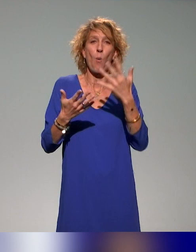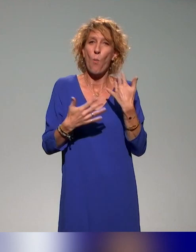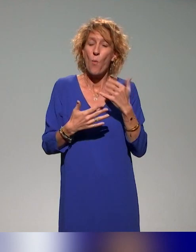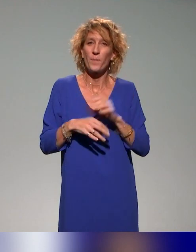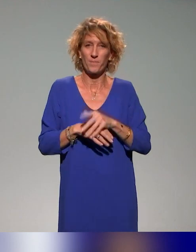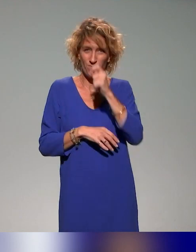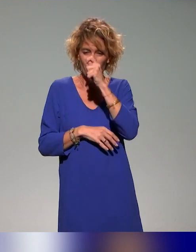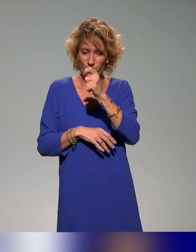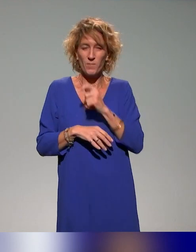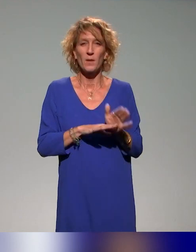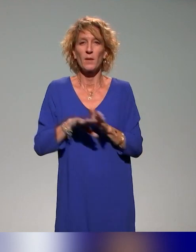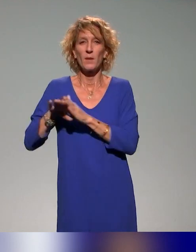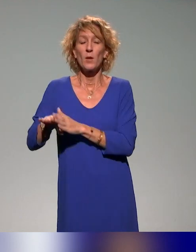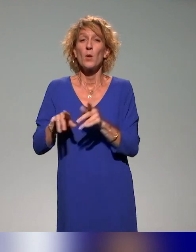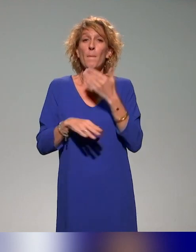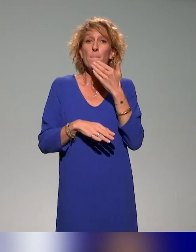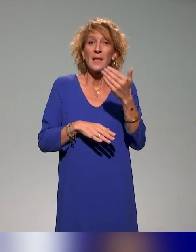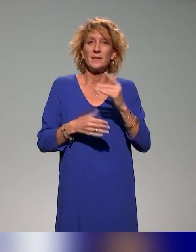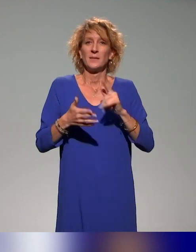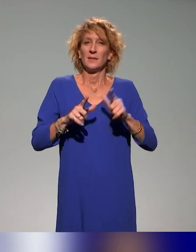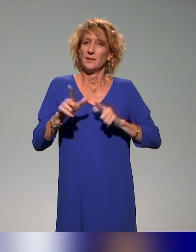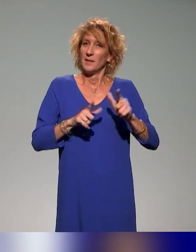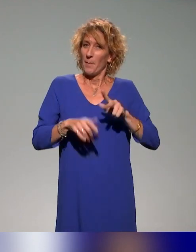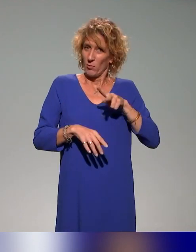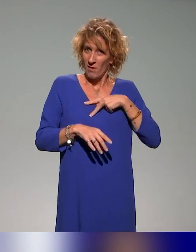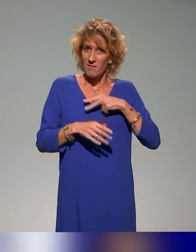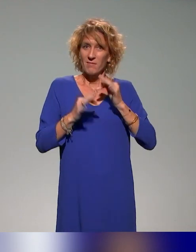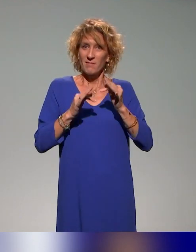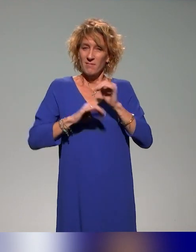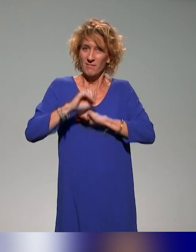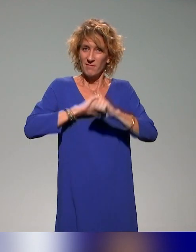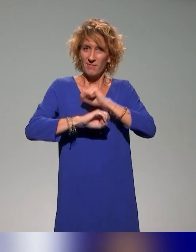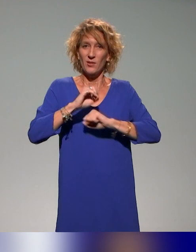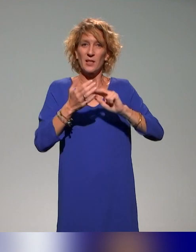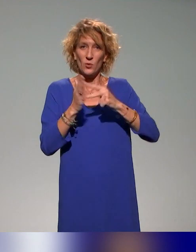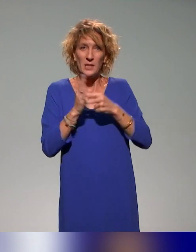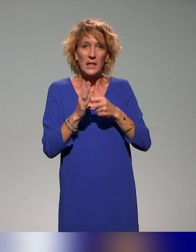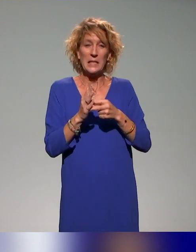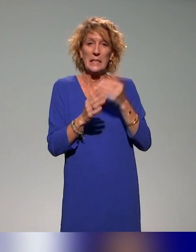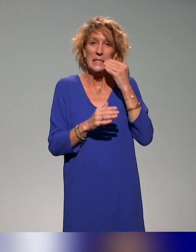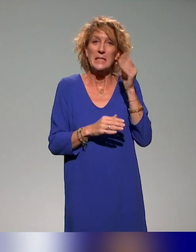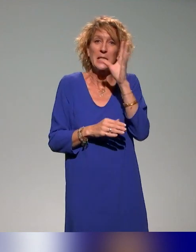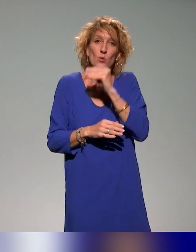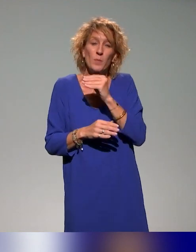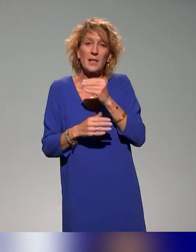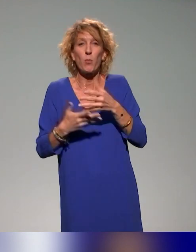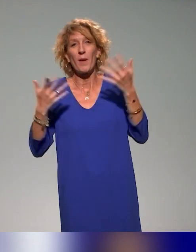Remerciements aussi aux collègues qui ont fait la technique. Si je les cite, j'en oublie et si je ne les cite pas, ça les vexe.